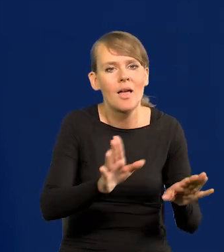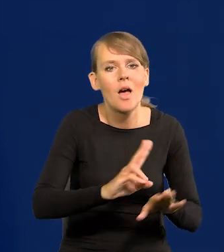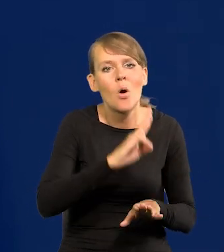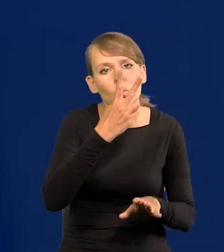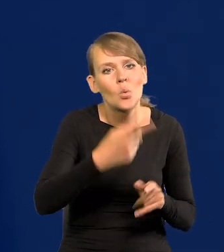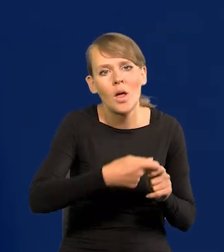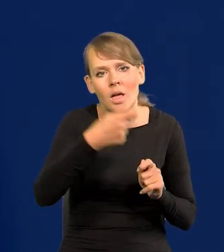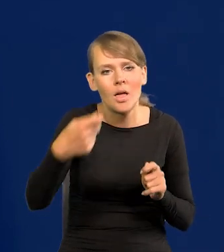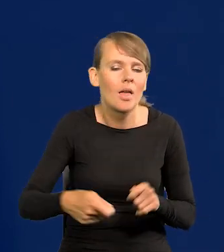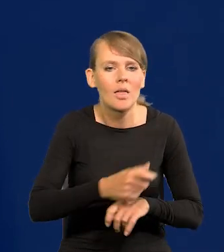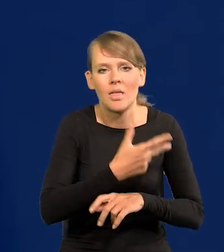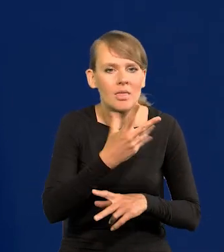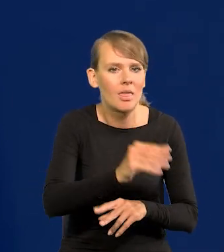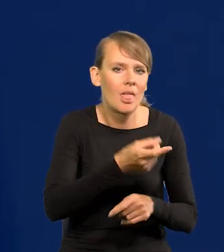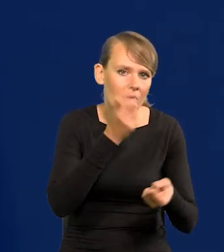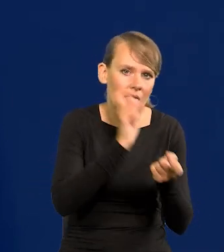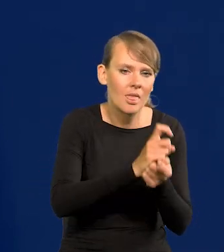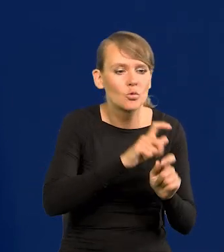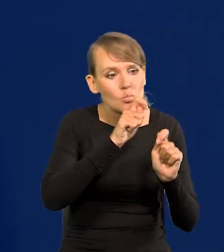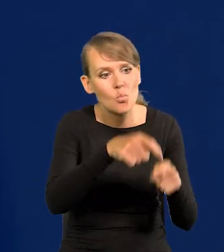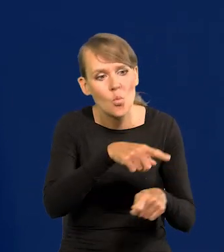obalić, zmusić do rezygnacji.